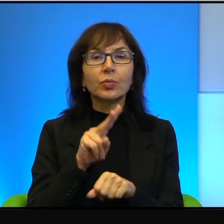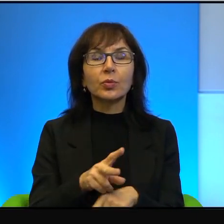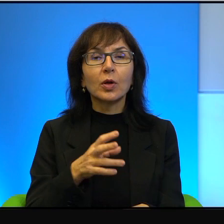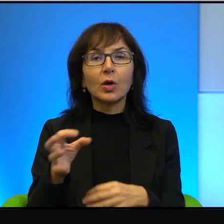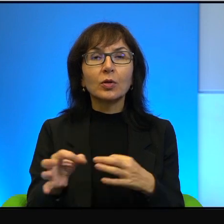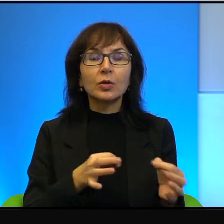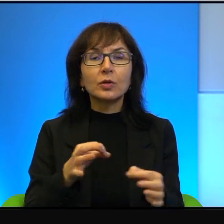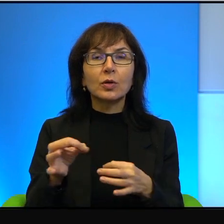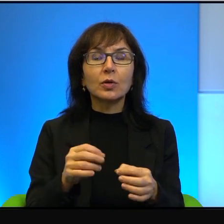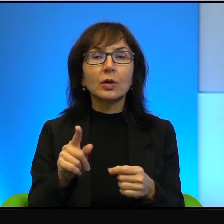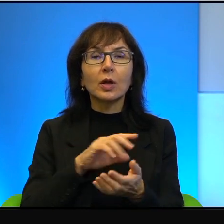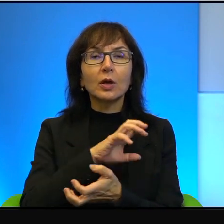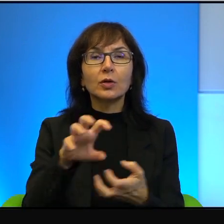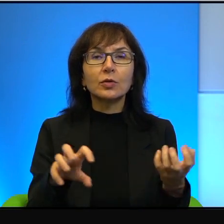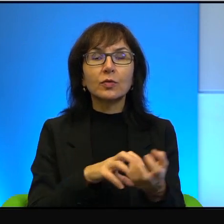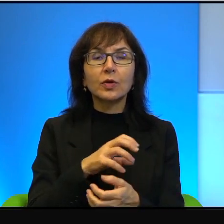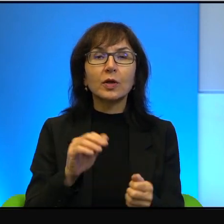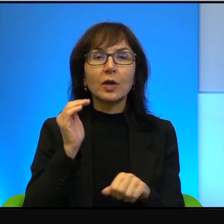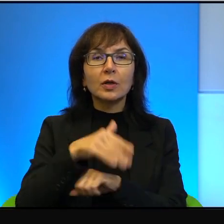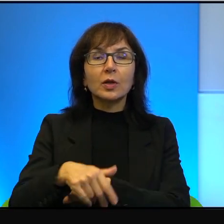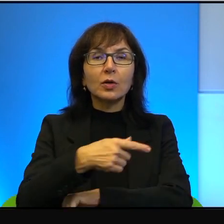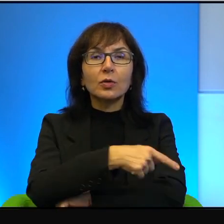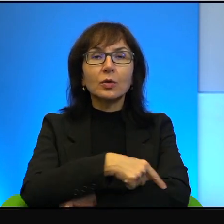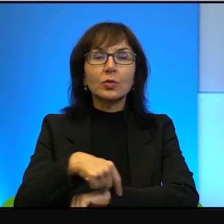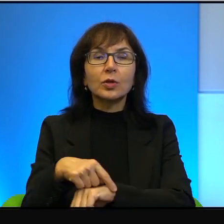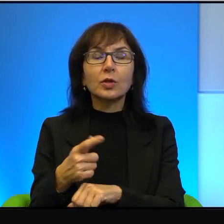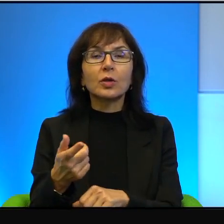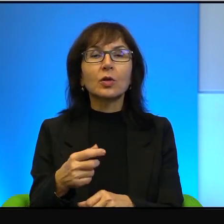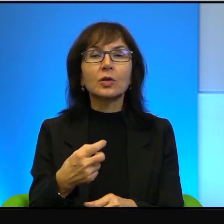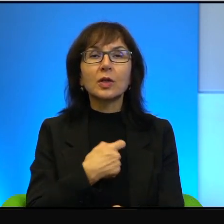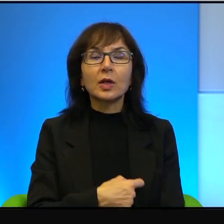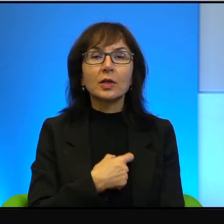to ten świat, zachodni brzeg to jest serce Izraela, serce